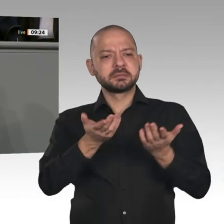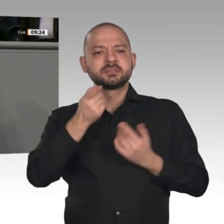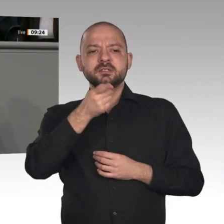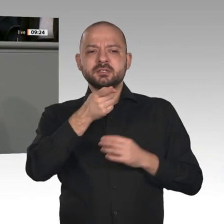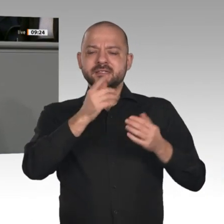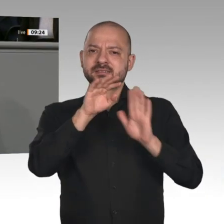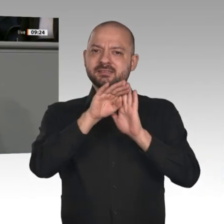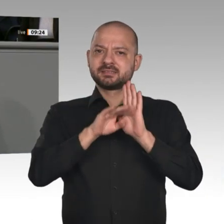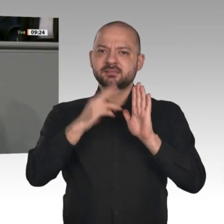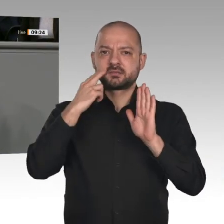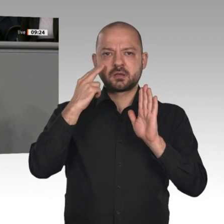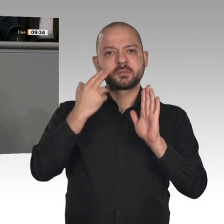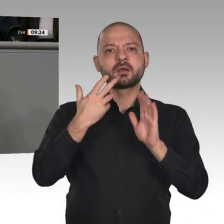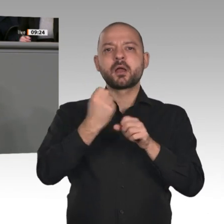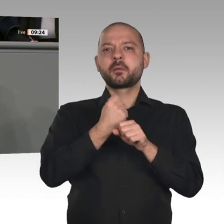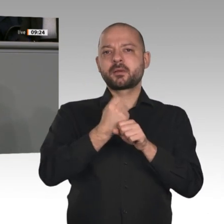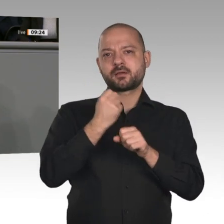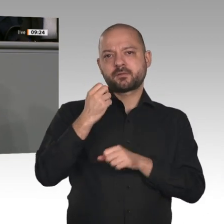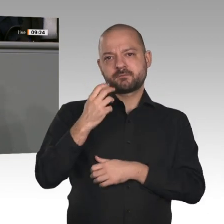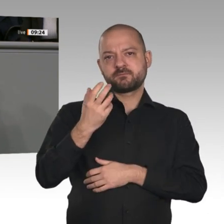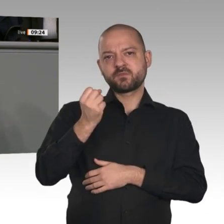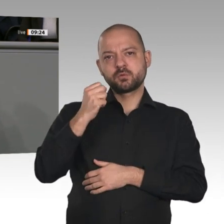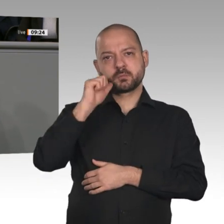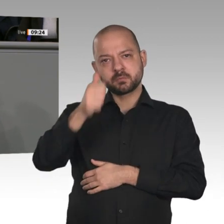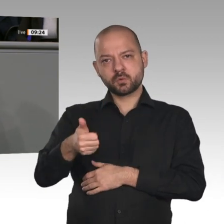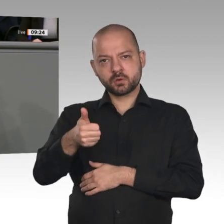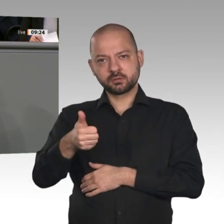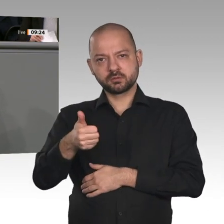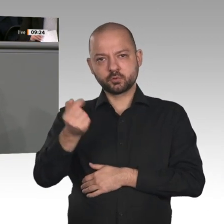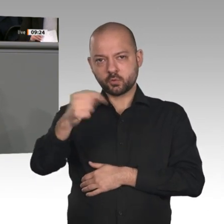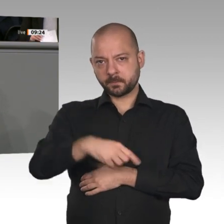an. Das Paket ist eine gute Kombination aus Sicherheit für die Beschäftigten und